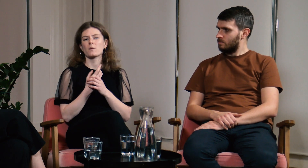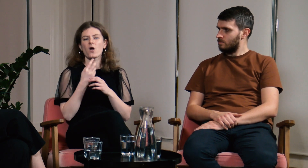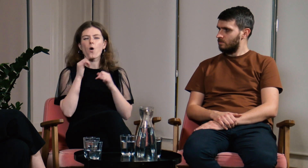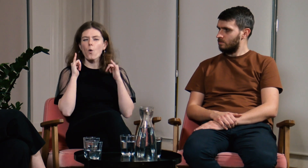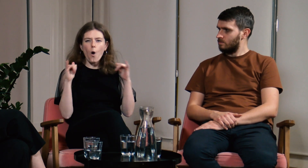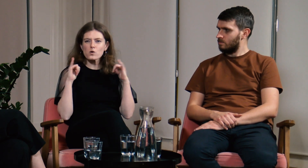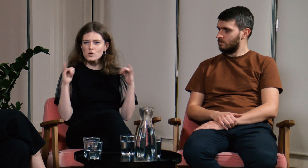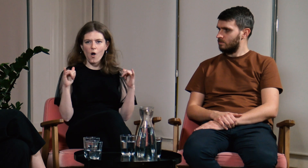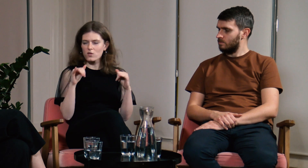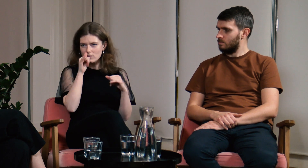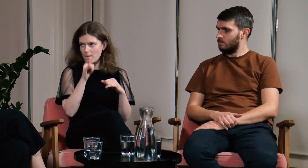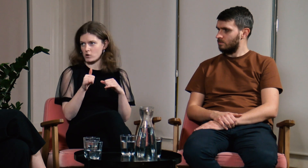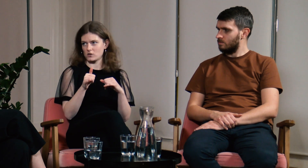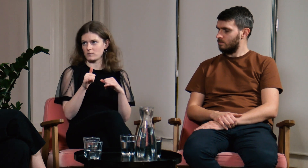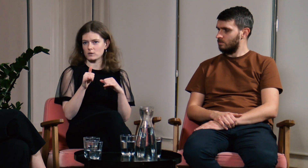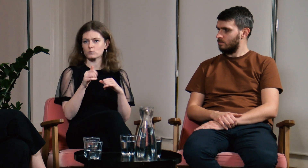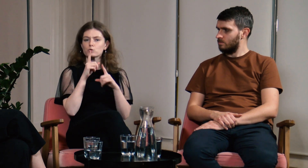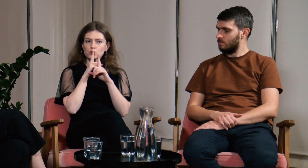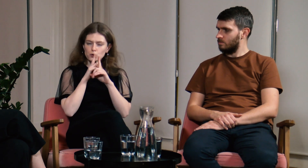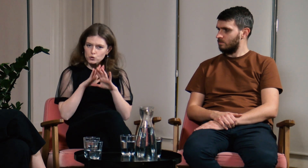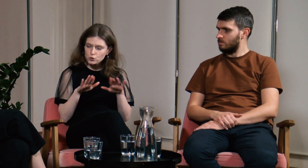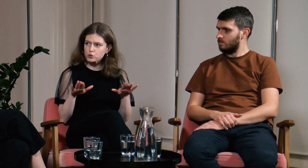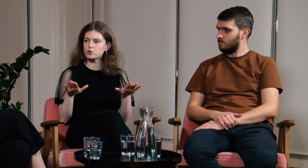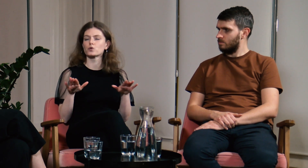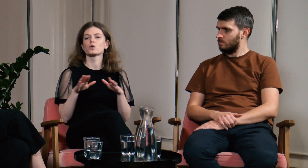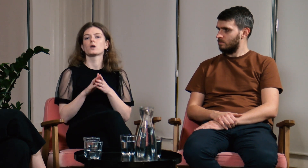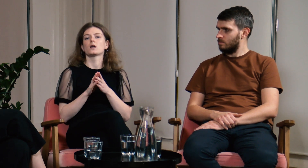Na sali nie może być hałasu, musi panować cisza.